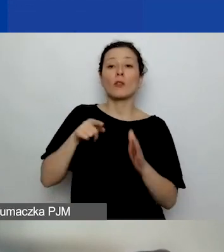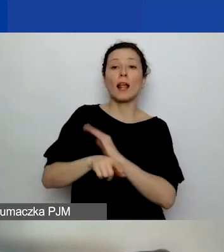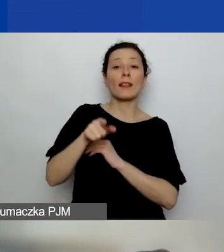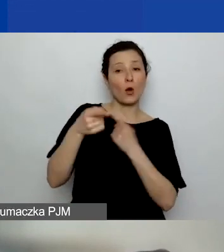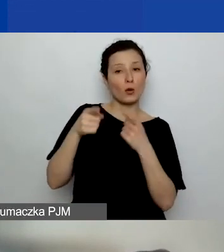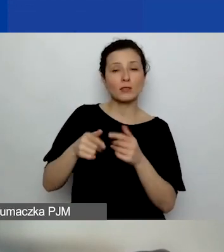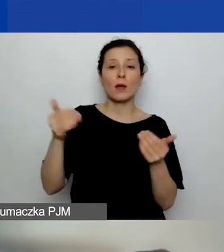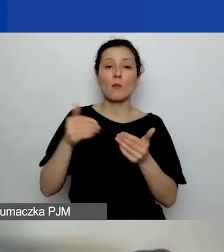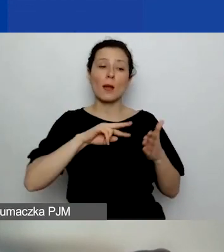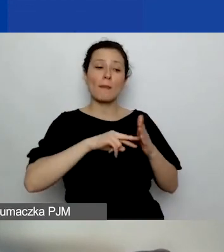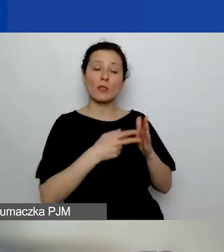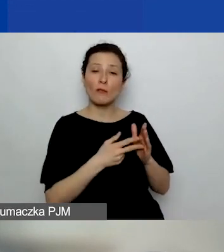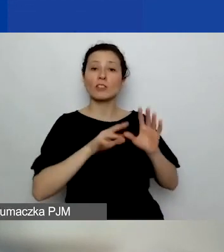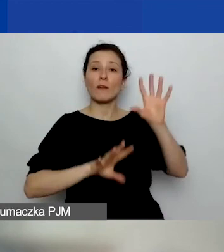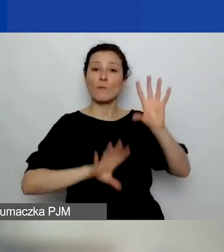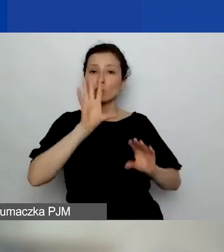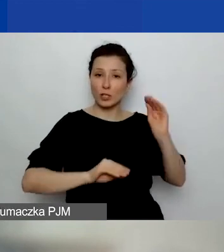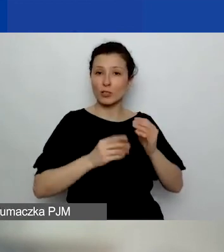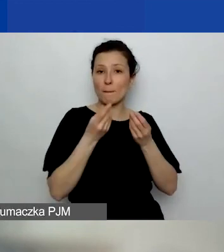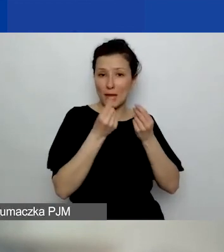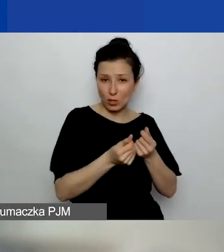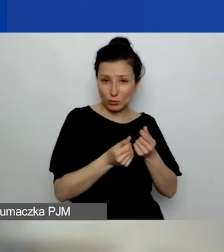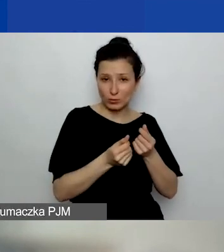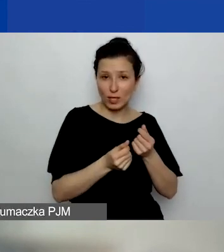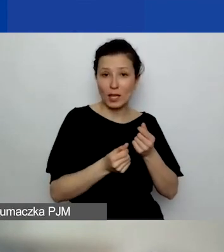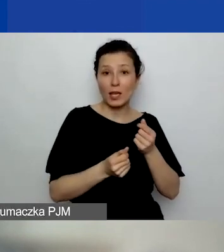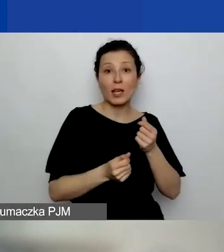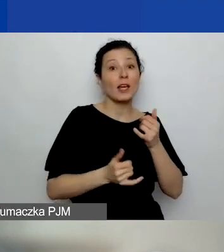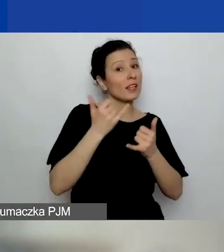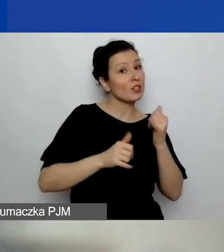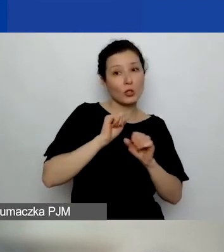Wtedy na podstawie umowy partnerskiej, o ile to nie jest grupa nieformalna - to wyjątek,